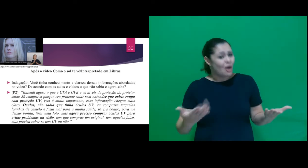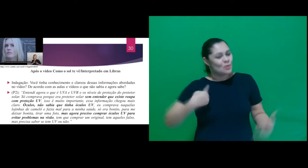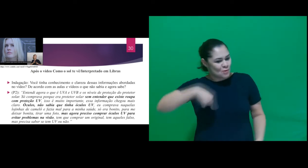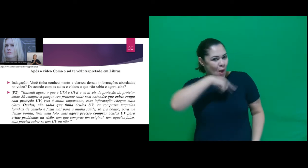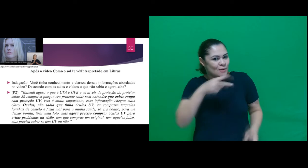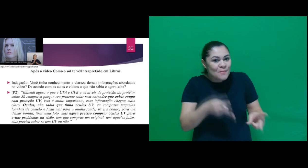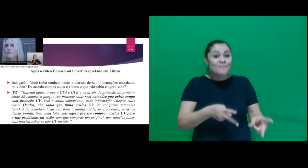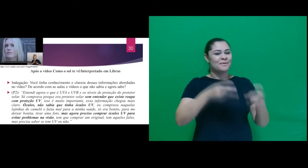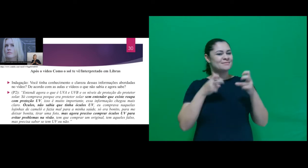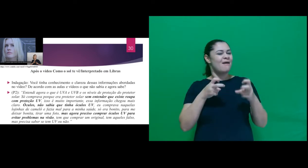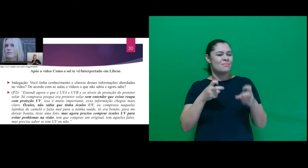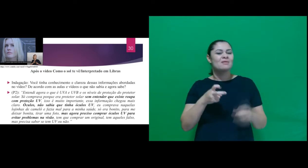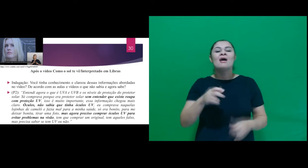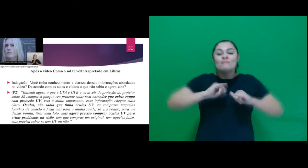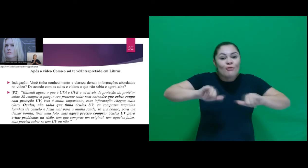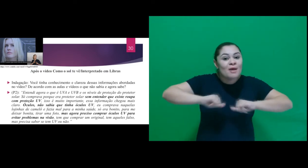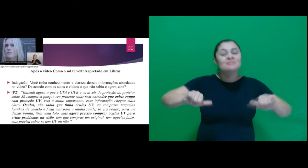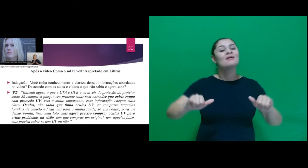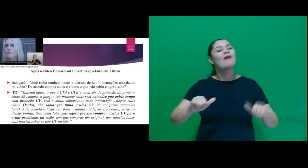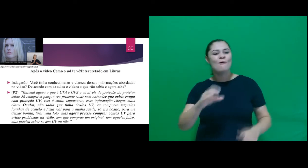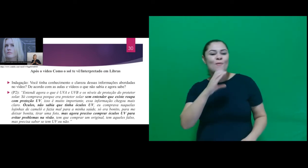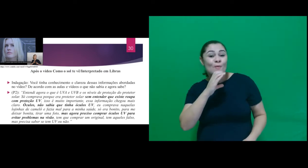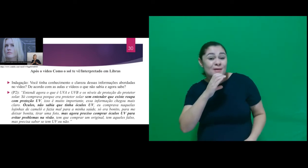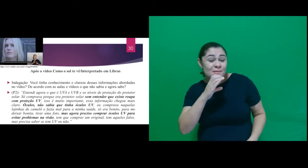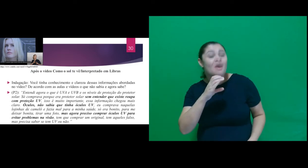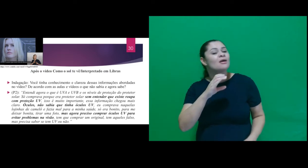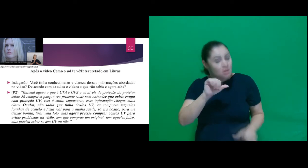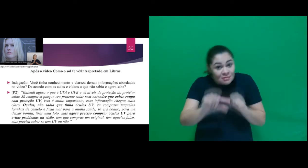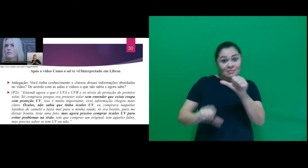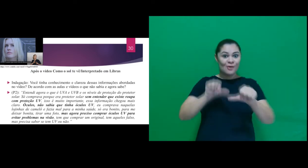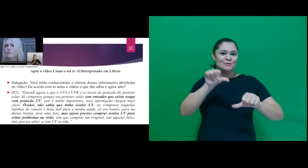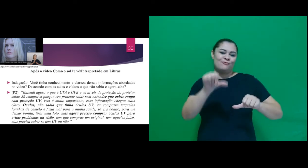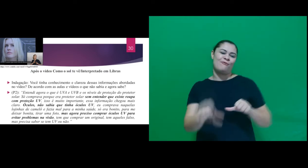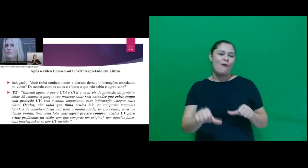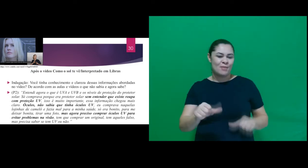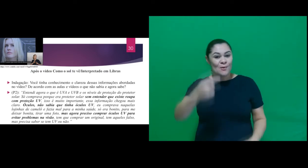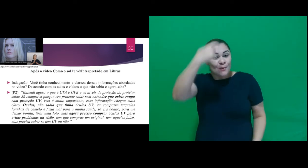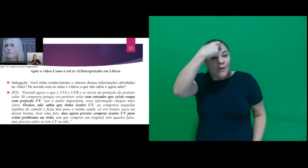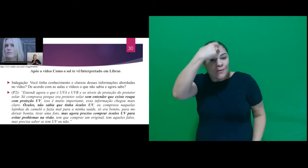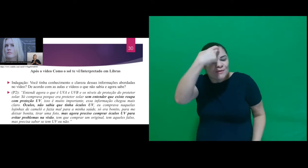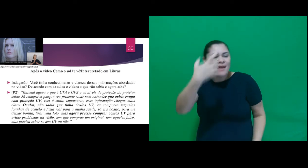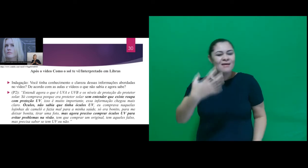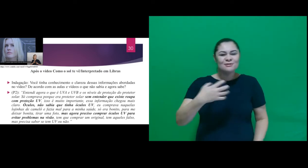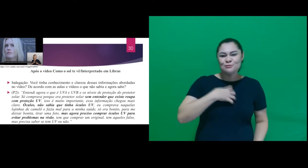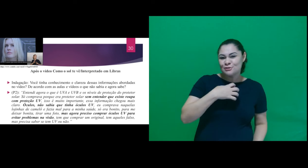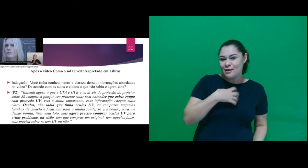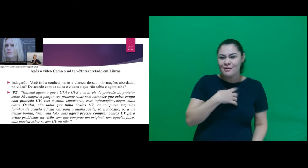que acesso à informação e conhecimento, leva a uma mudança de postura frente a situações do cotidiano